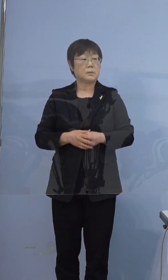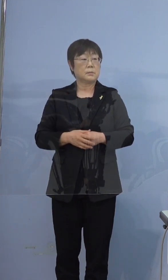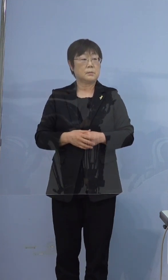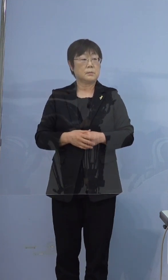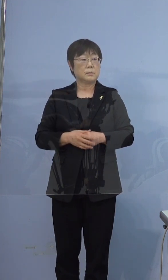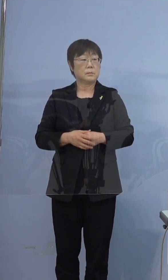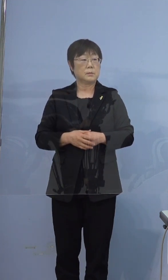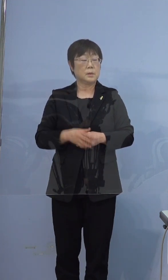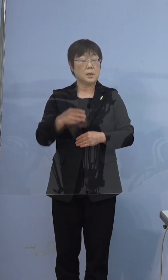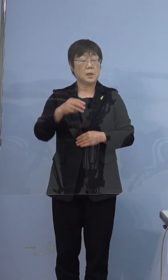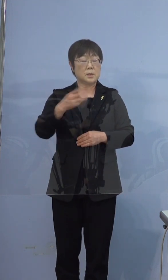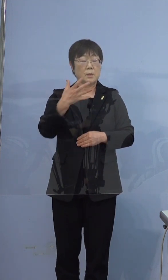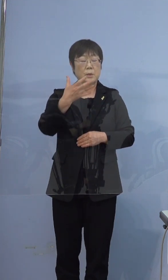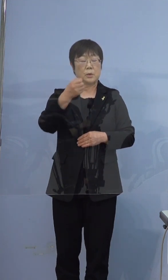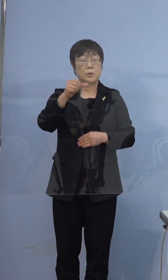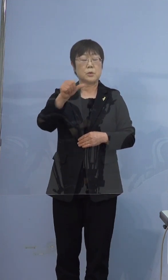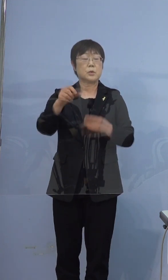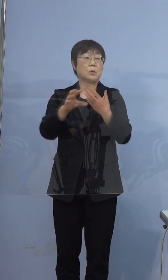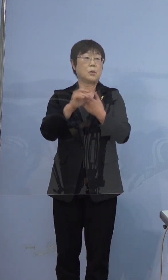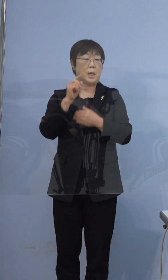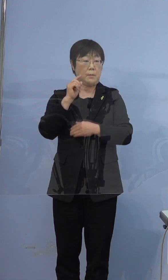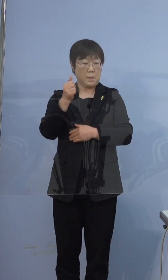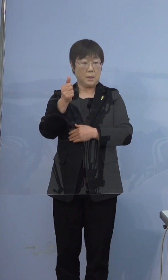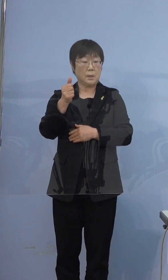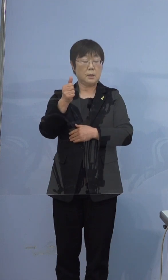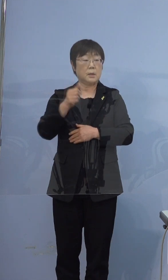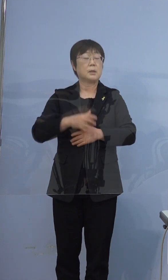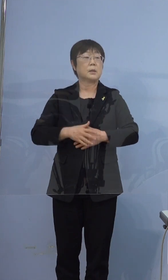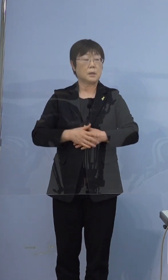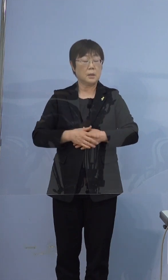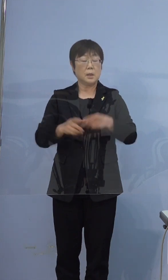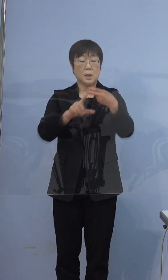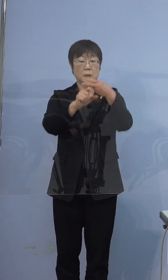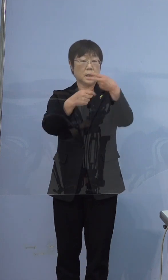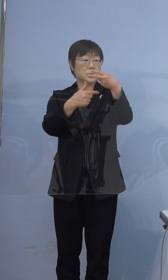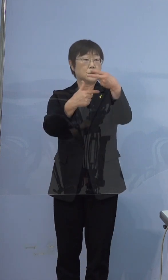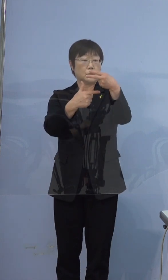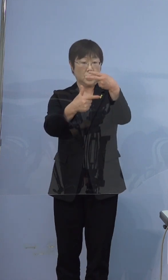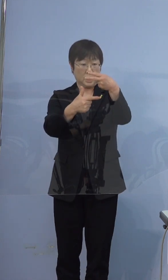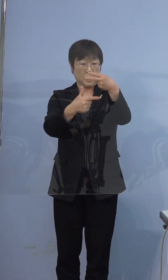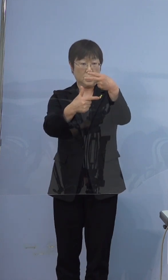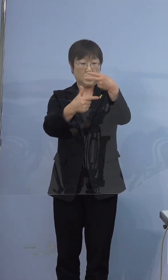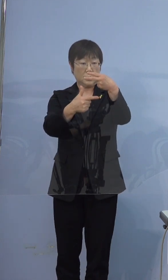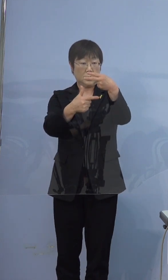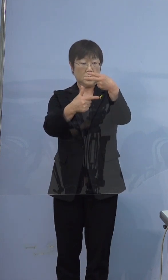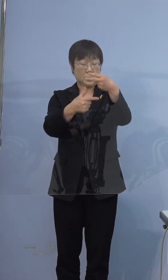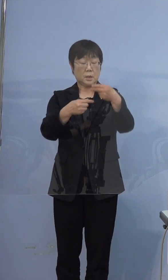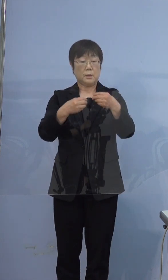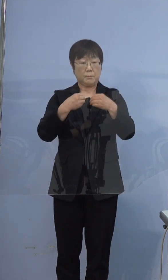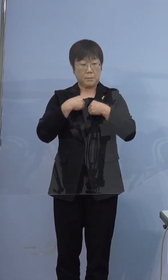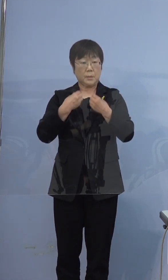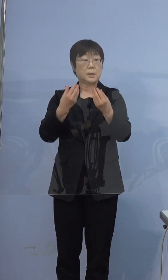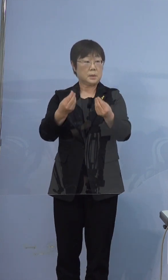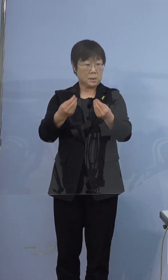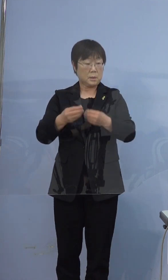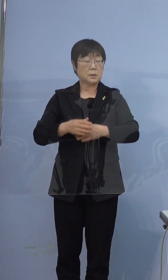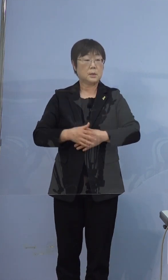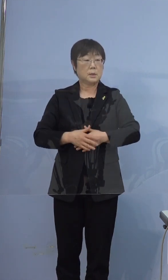395例目この方が、2月6日に陽性と判明しておりますが